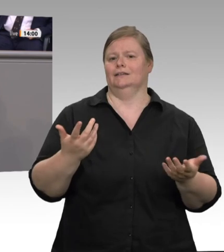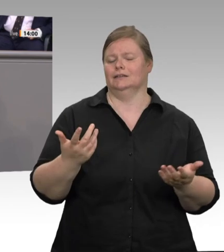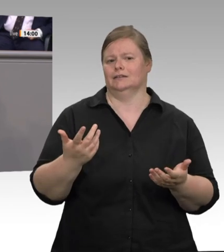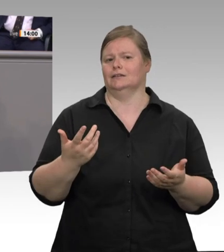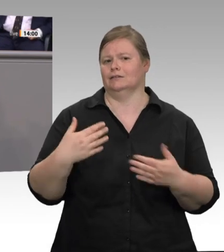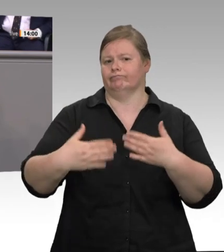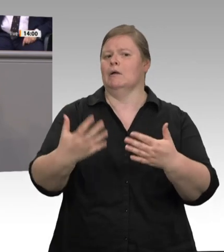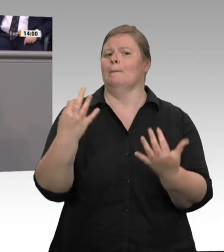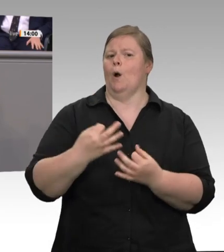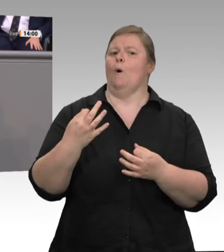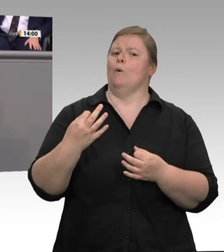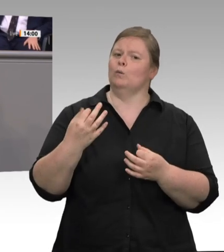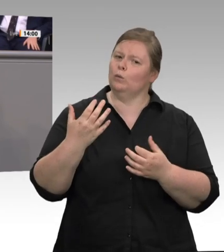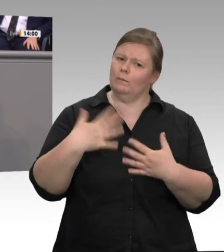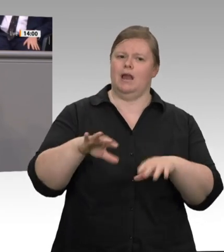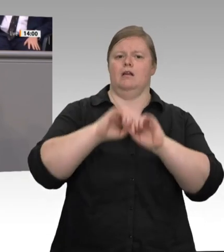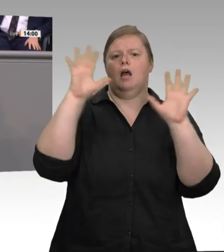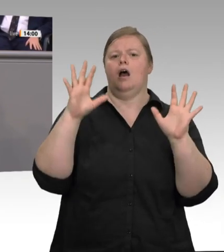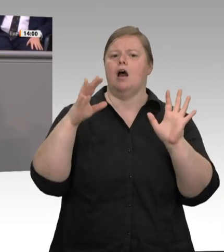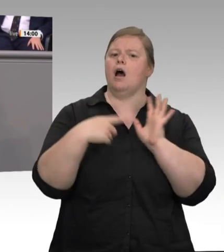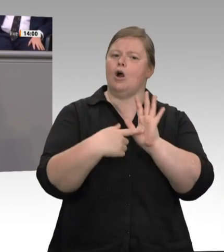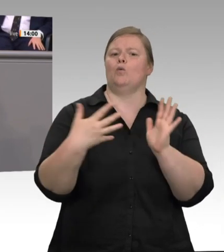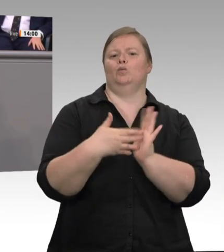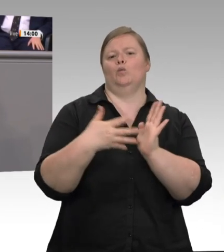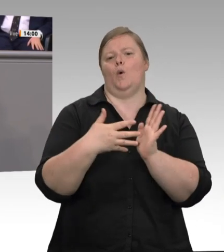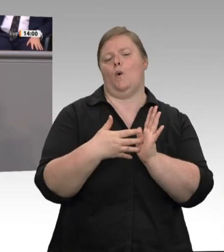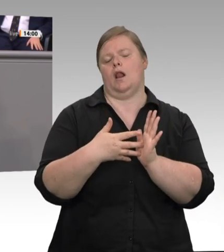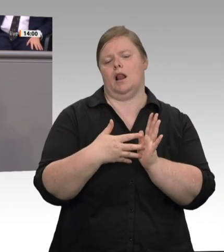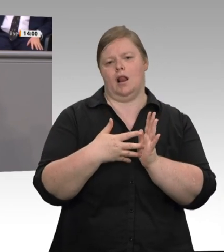ständig in den Schlachthöfen präsent sind, ist es so, dass diese bei den Kreisen